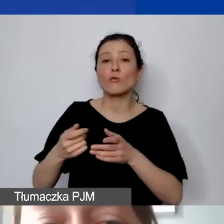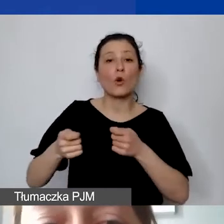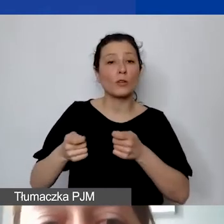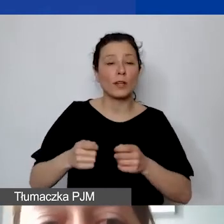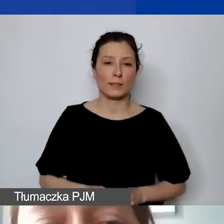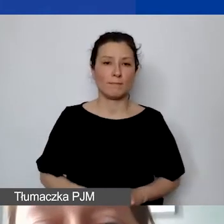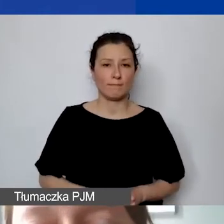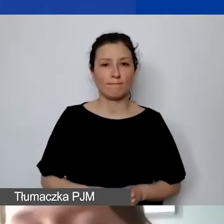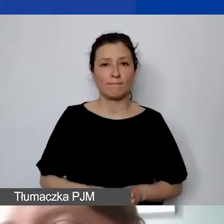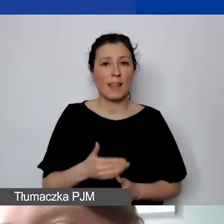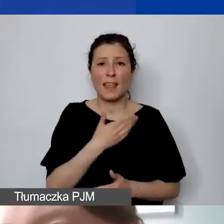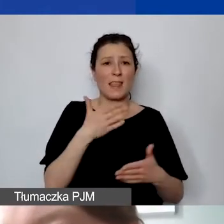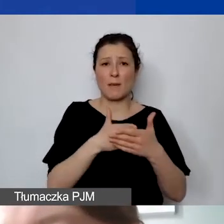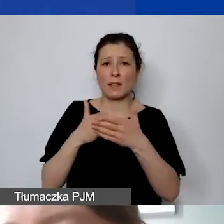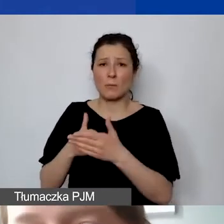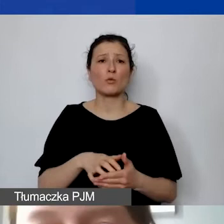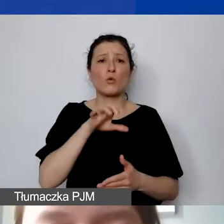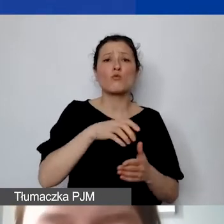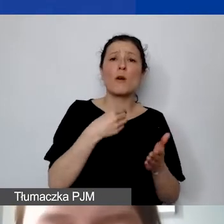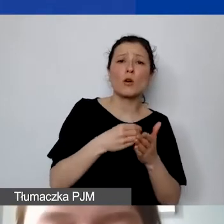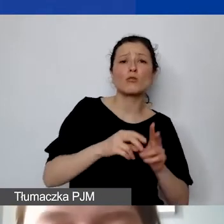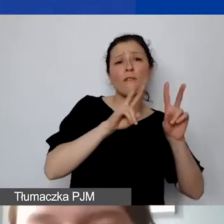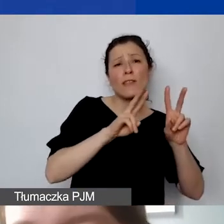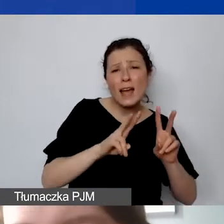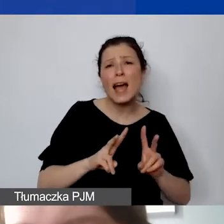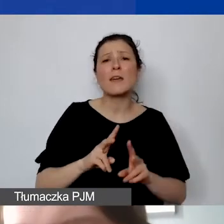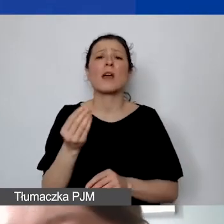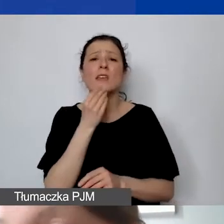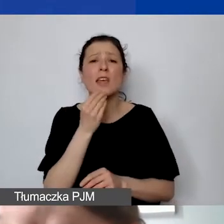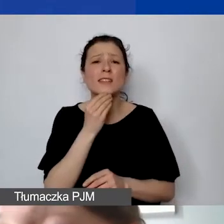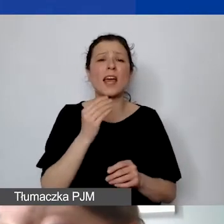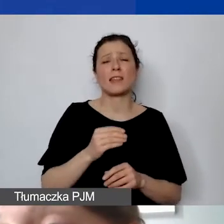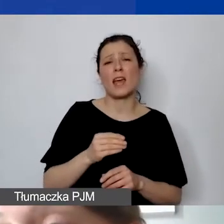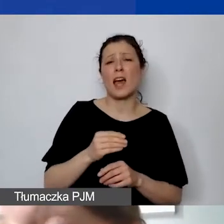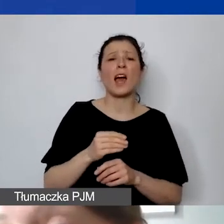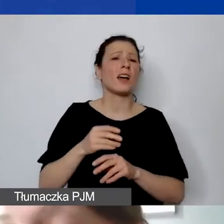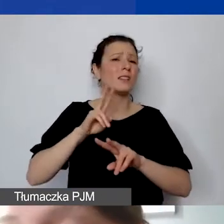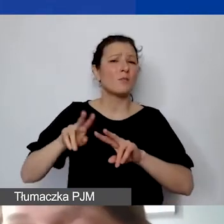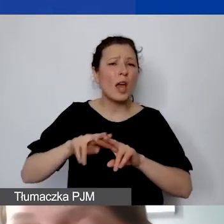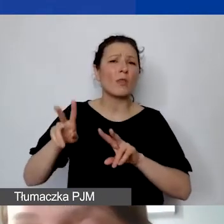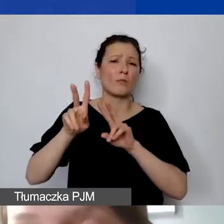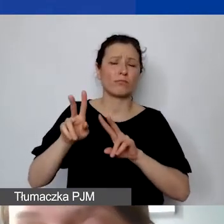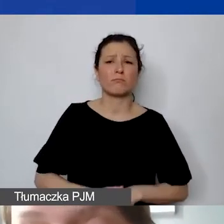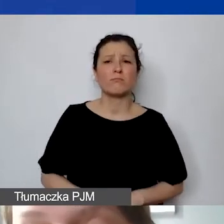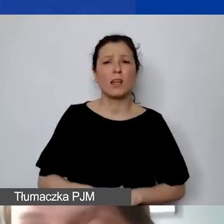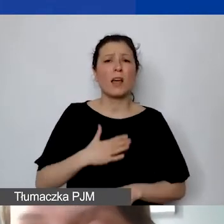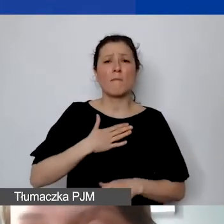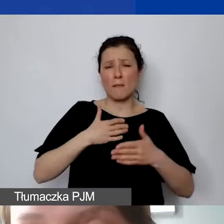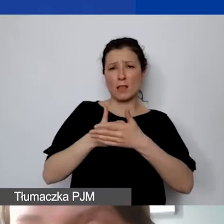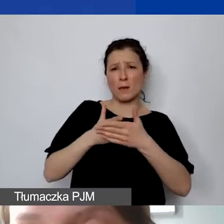Nie ma limitów na koszty wynajmu, cateringu, zakupu sprzętu. Mamy tylko ten limit na 50% kosztów kwalifikowanych,